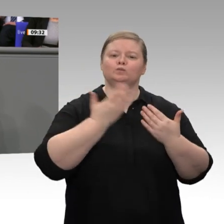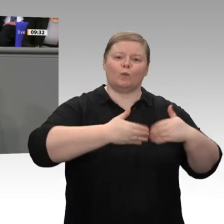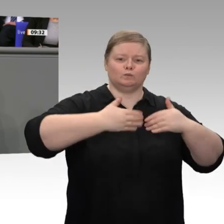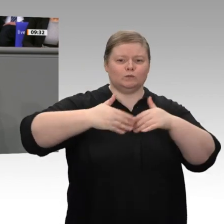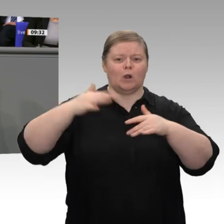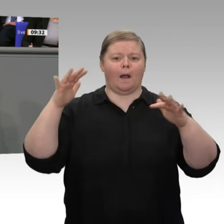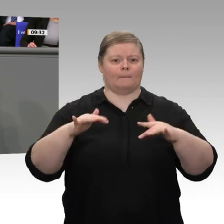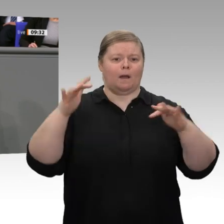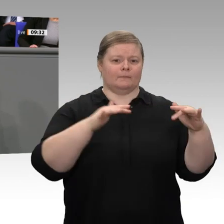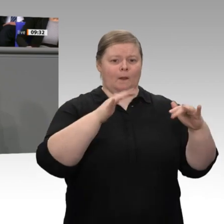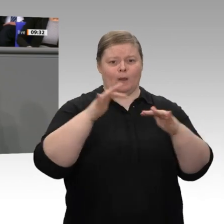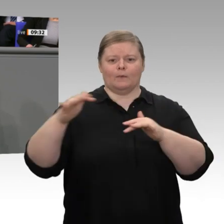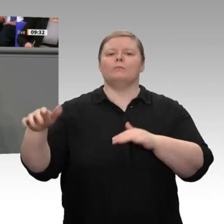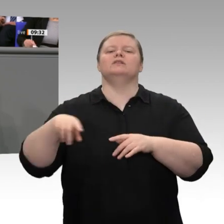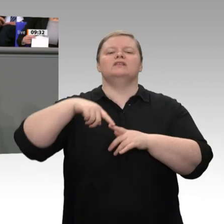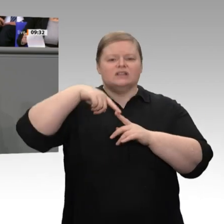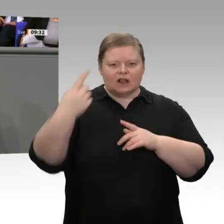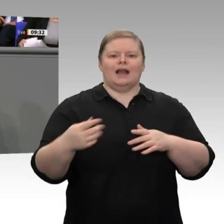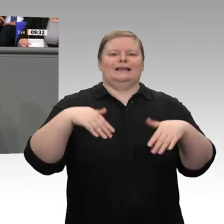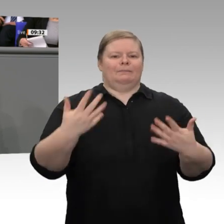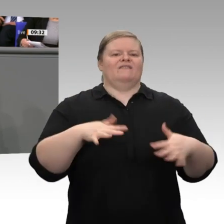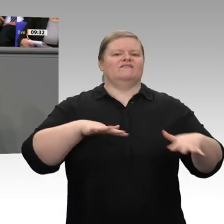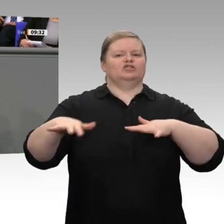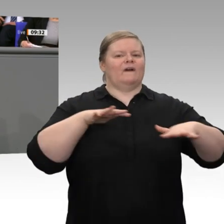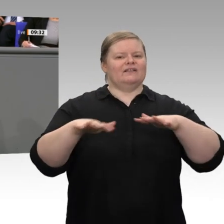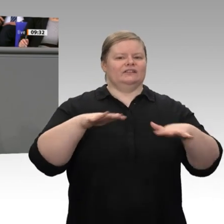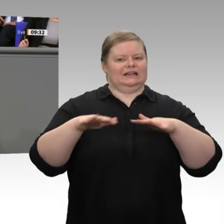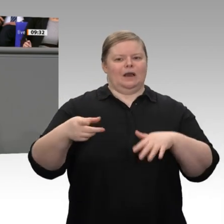Werte der sozialen Marktwirtschaft werben, nicht nur in Deutschland, sondern auch global.